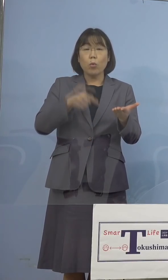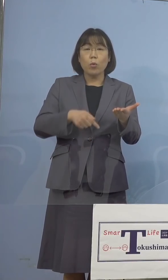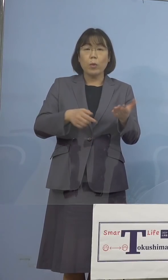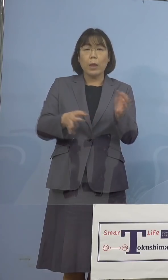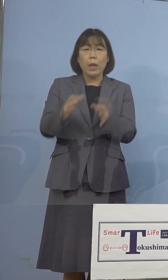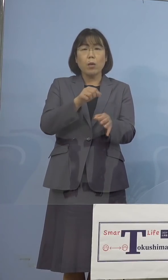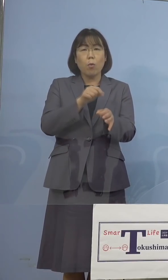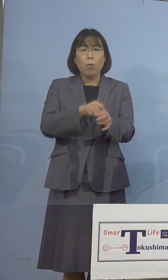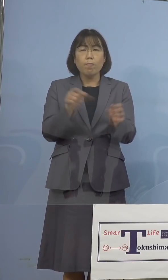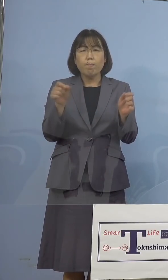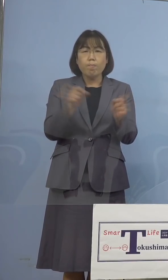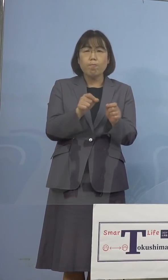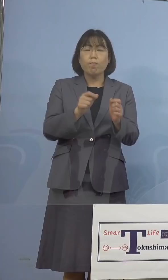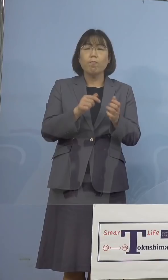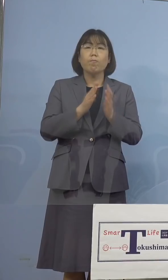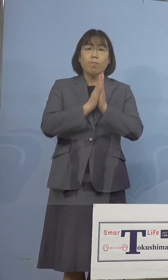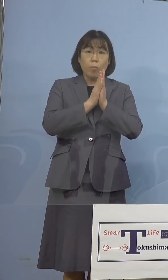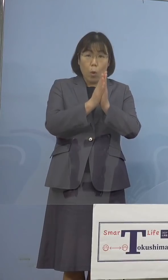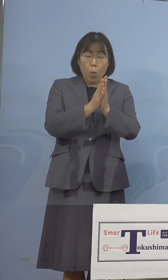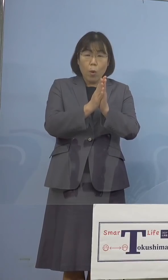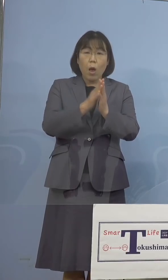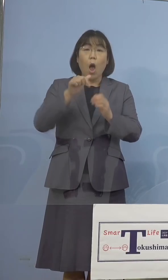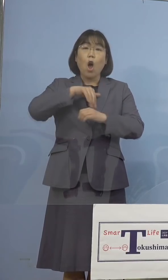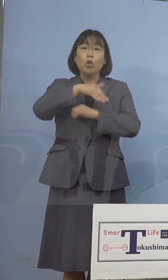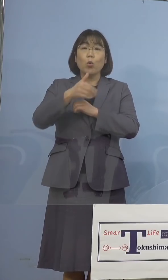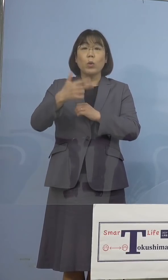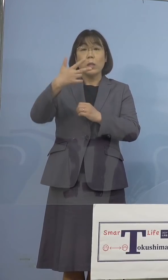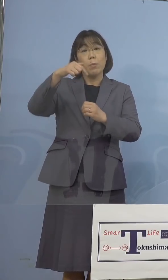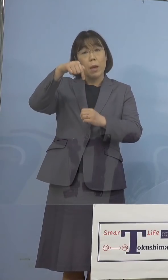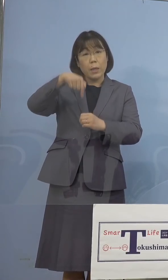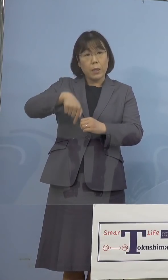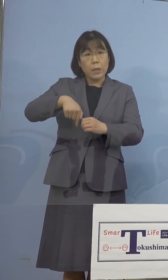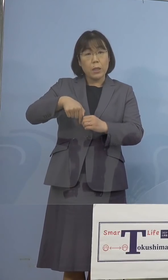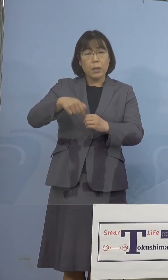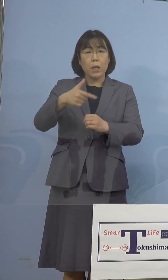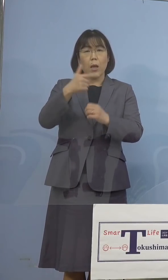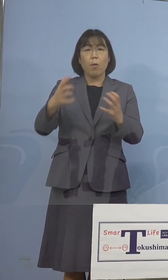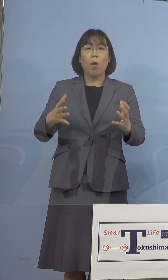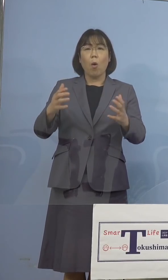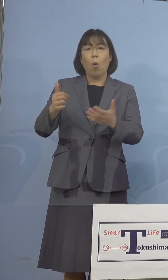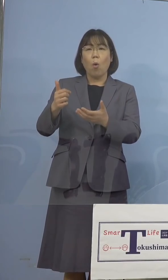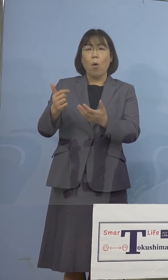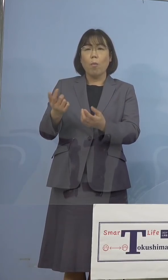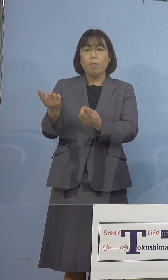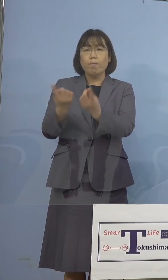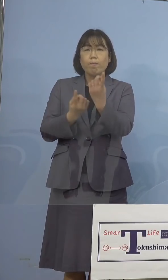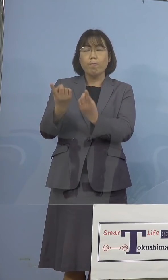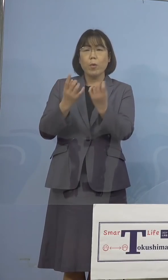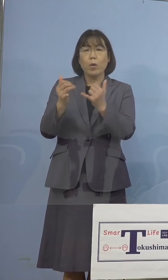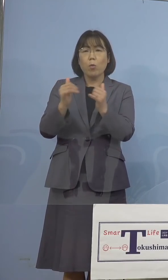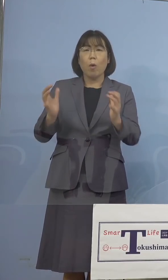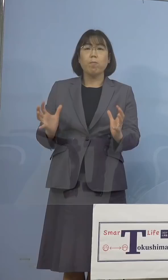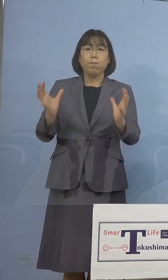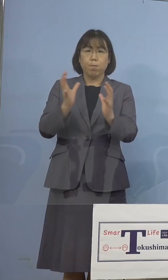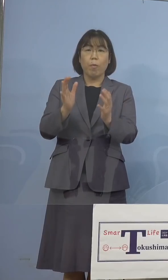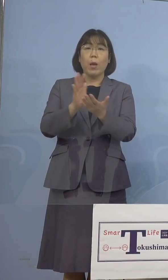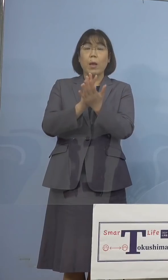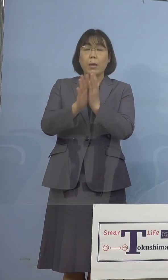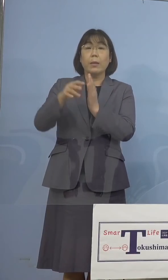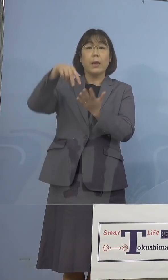短縮要請や、徳島市内の大規模集客施設に 類する県立施設の